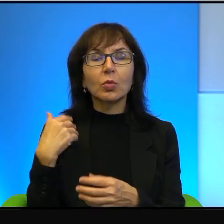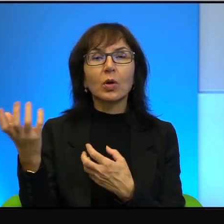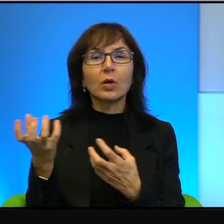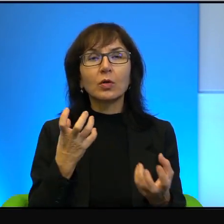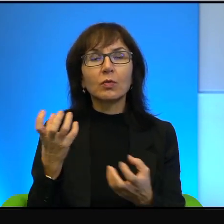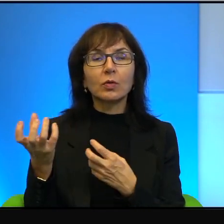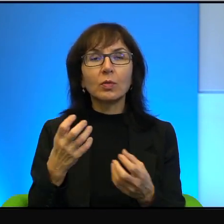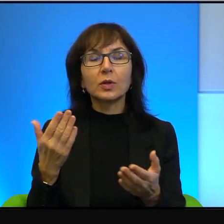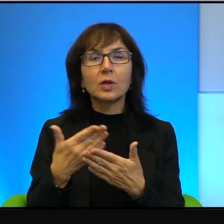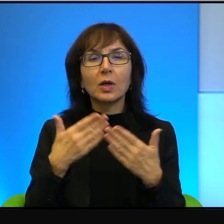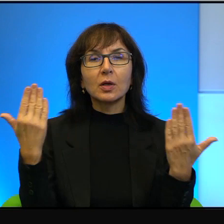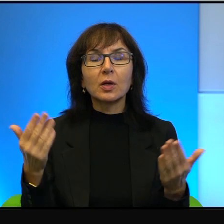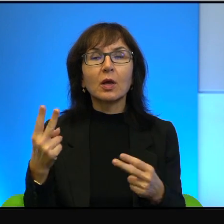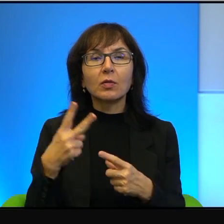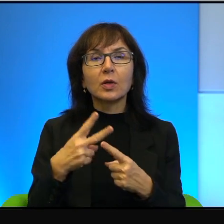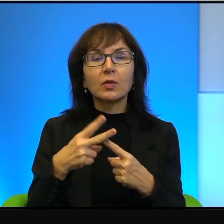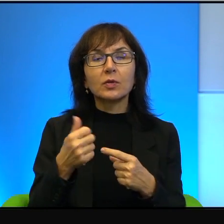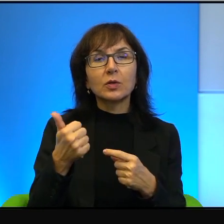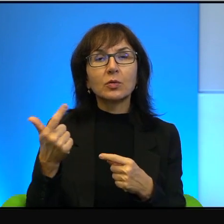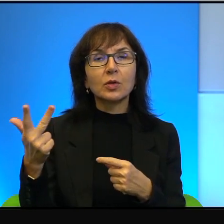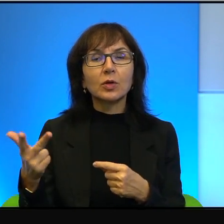jednej, drugiej czy trzeciej i potem by się skończyło.